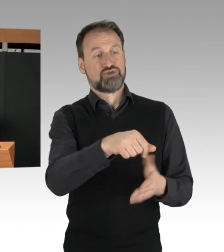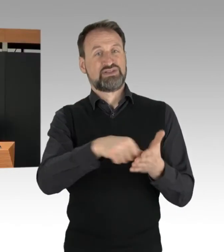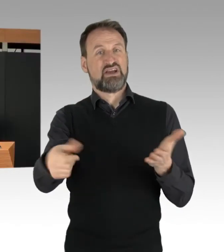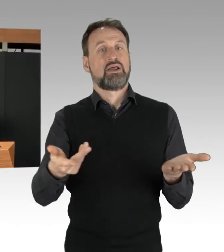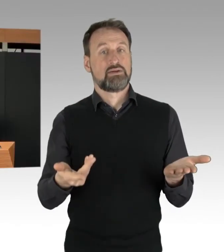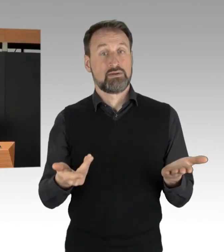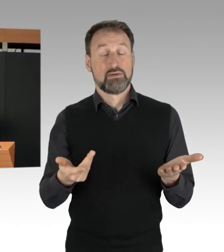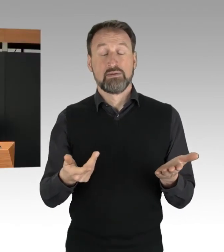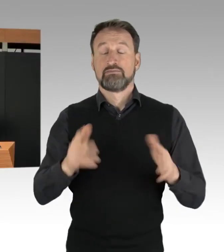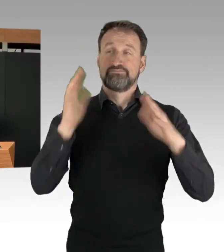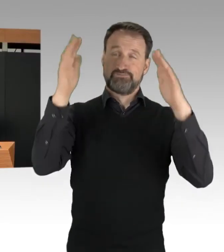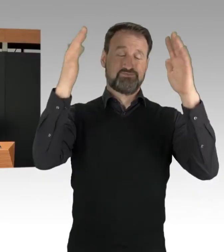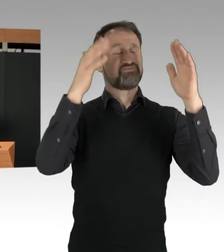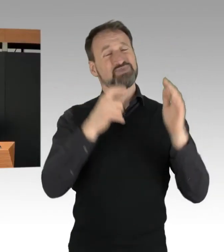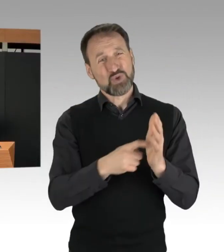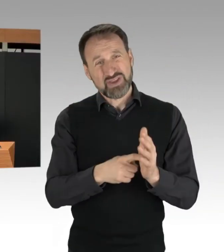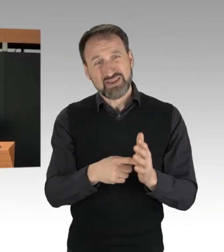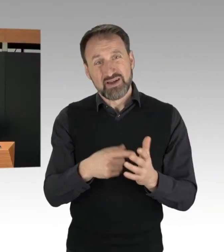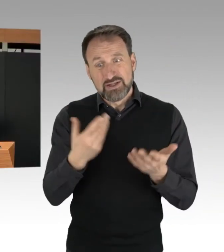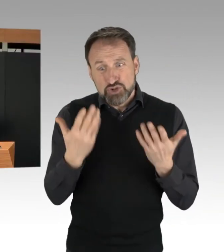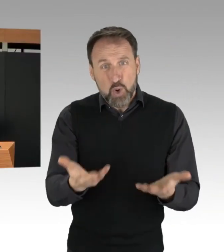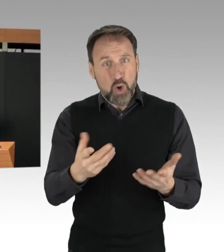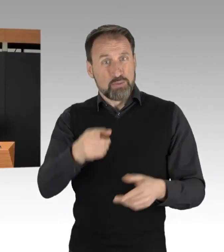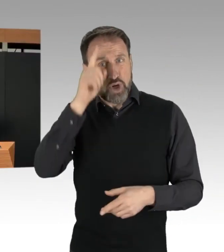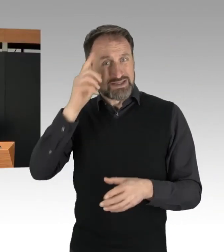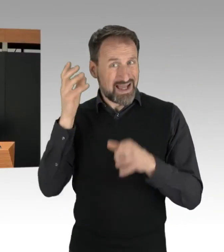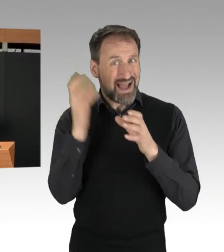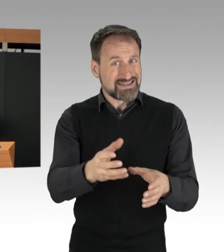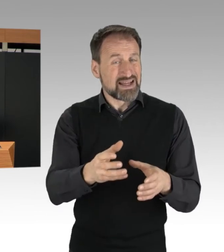bezahlen die Berlinerinnen und Berliner über ihr Steuergeld.